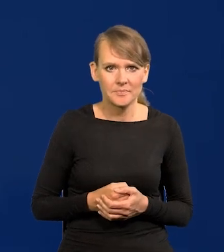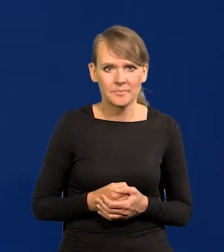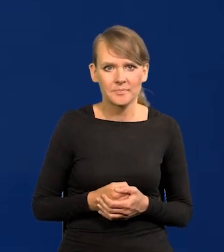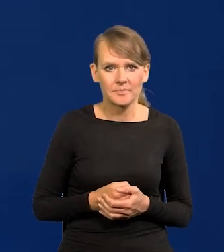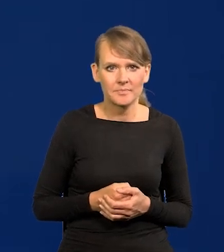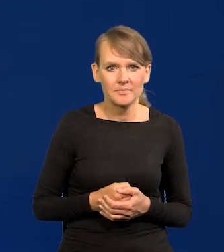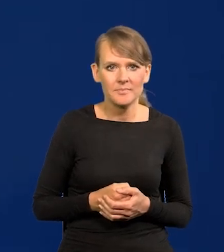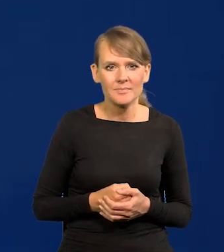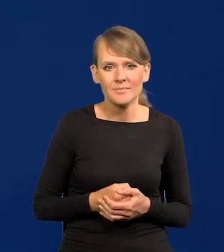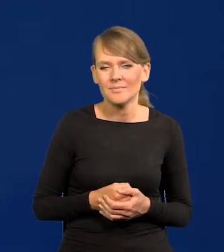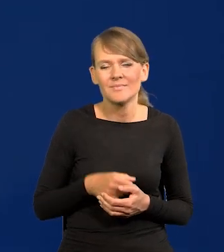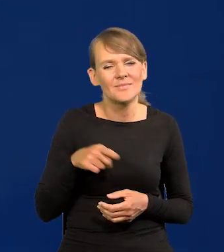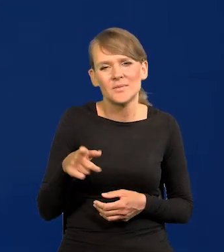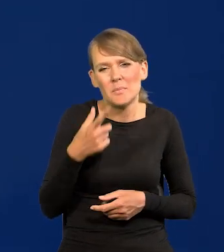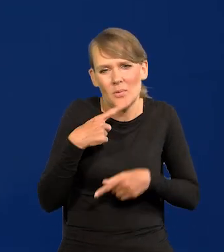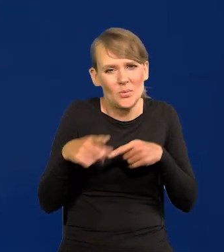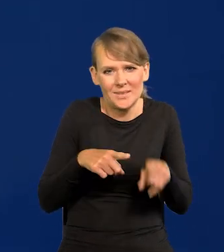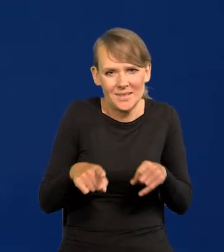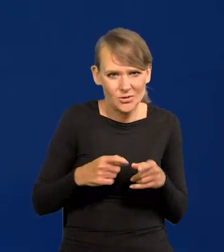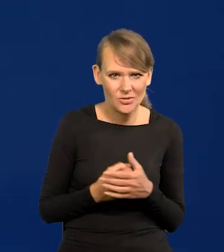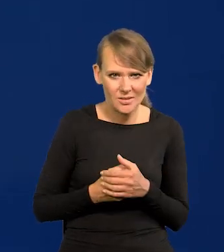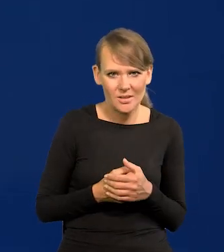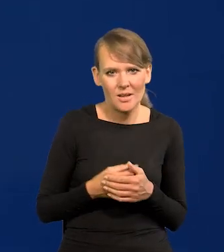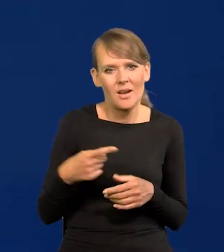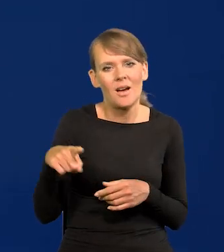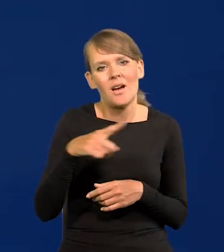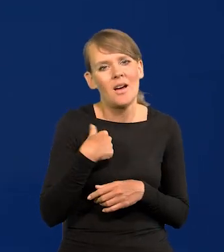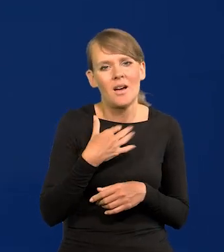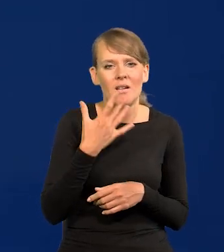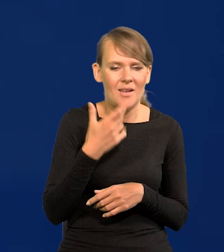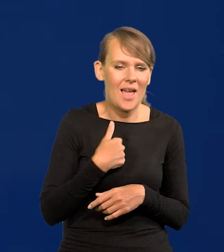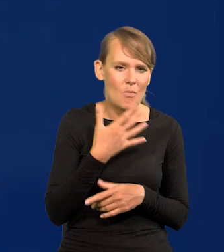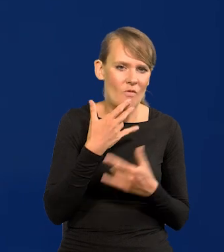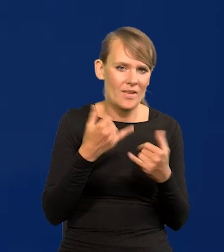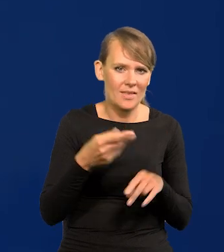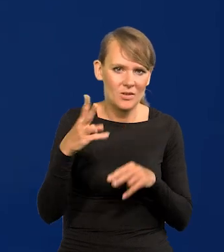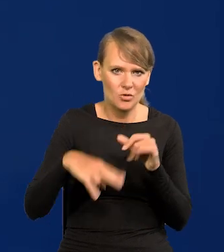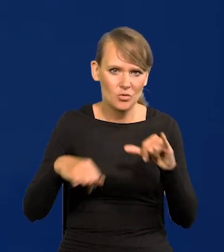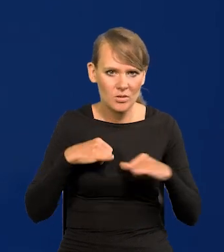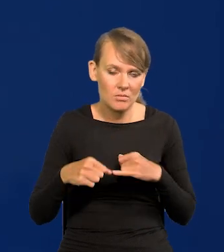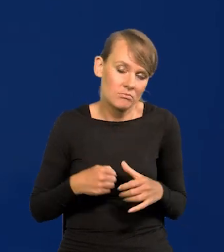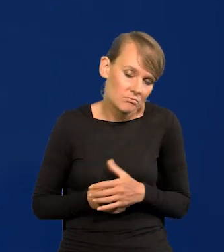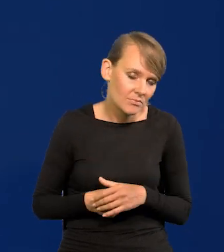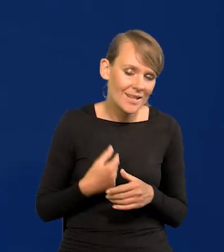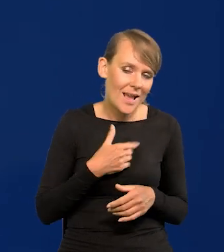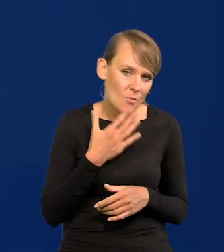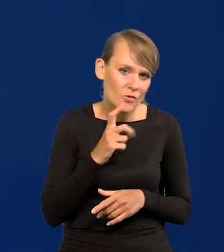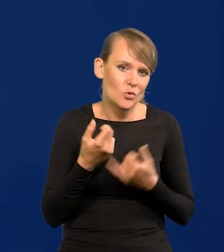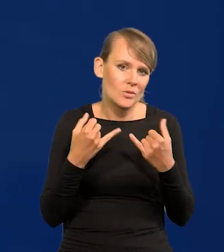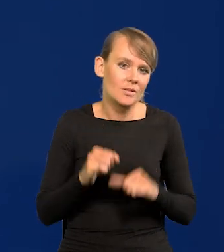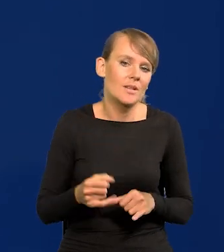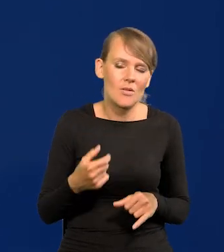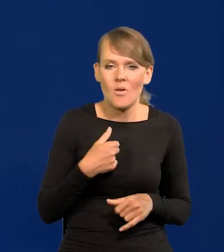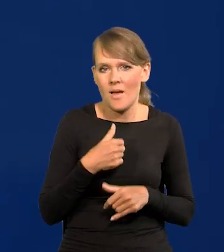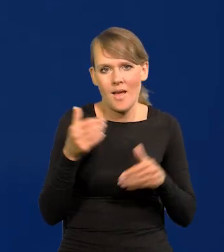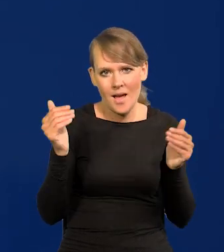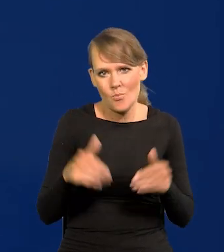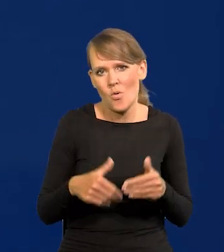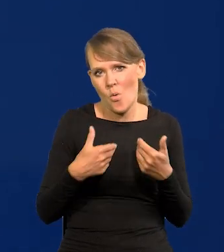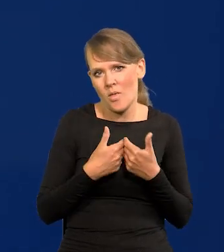niewielkie mają znaczenie. Państwo mi to wytykali, że mówi co innego niż rząd. Mówię co innego niż rząd, bo ja mogę mówić otwarcie.